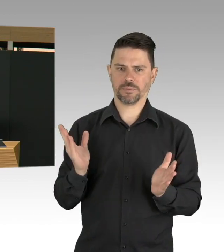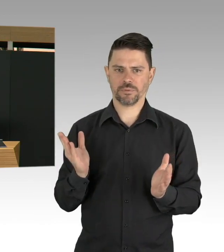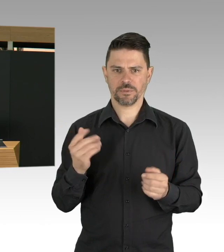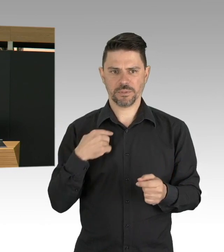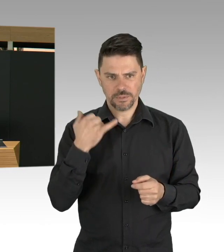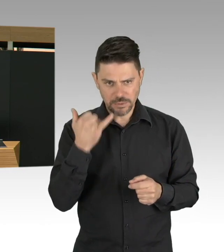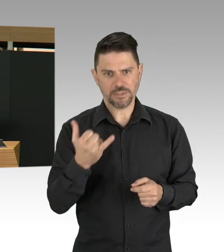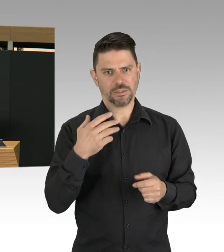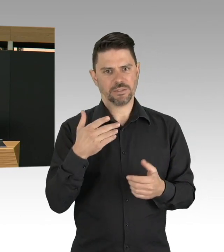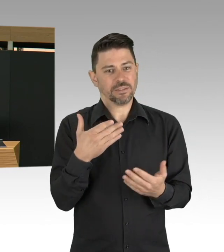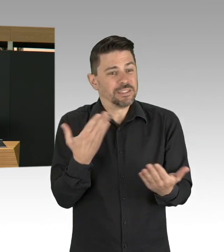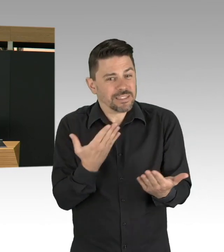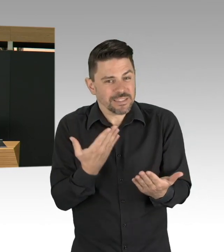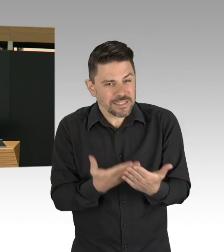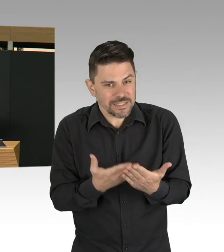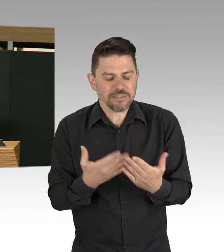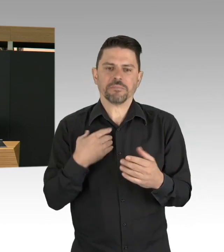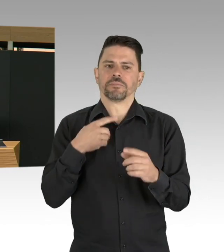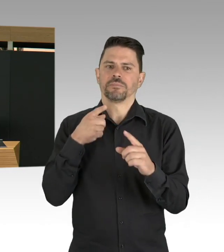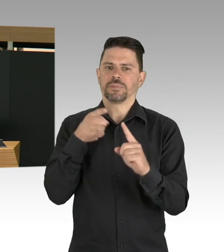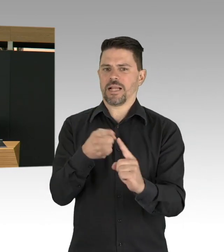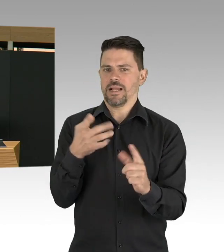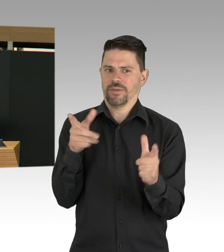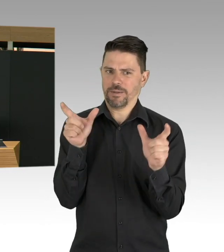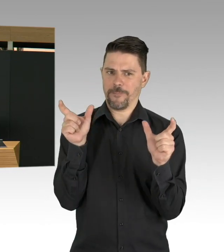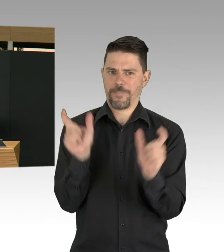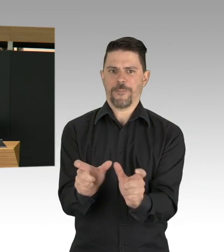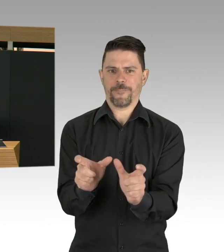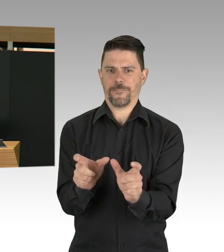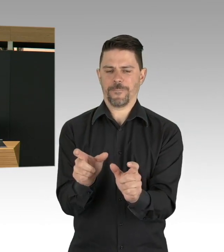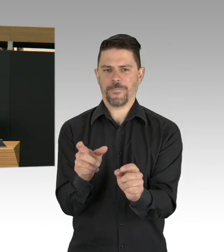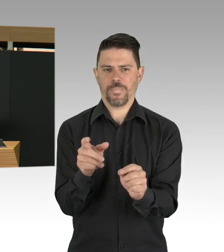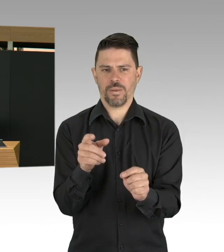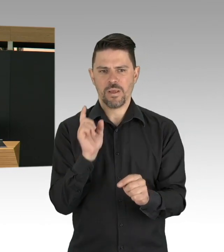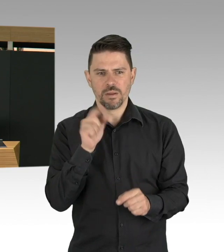Wir haben daraufhin weitere Veranstaltungen untersagt. Auch zu einem Zeitpunkt, wo viele gefragt haben,